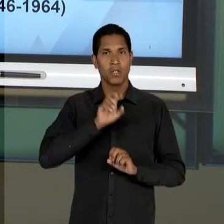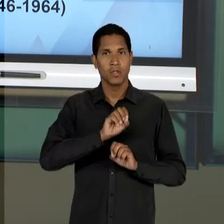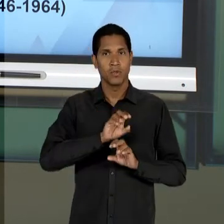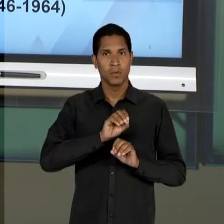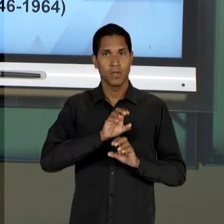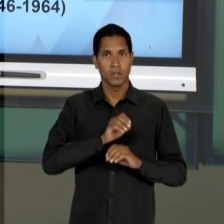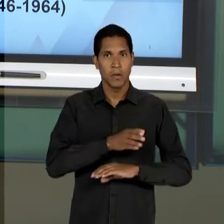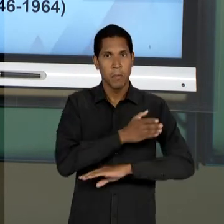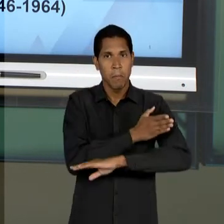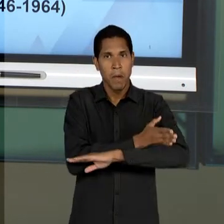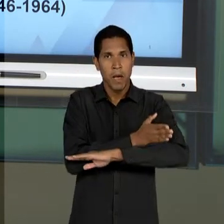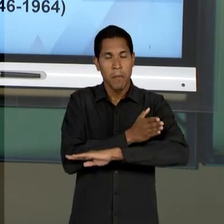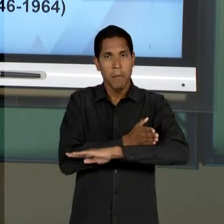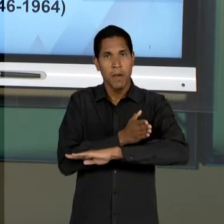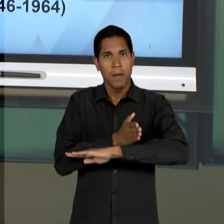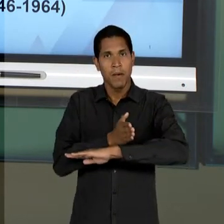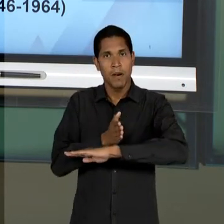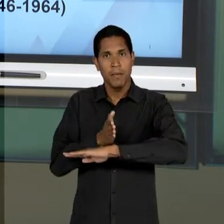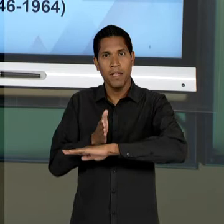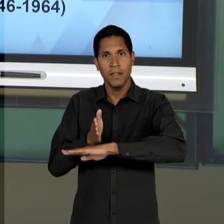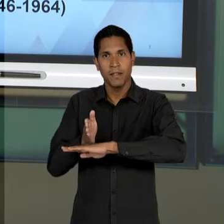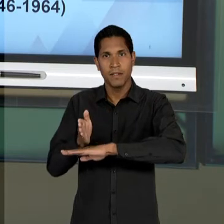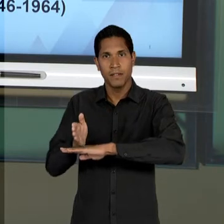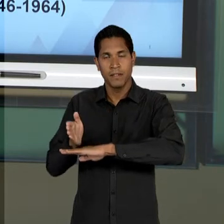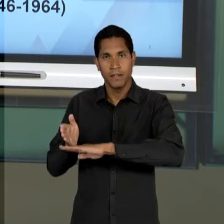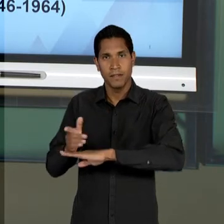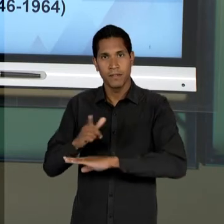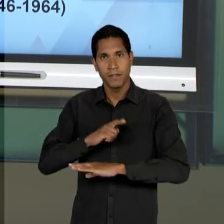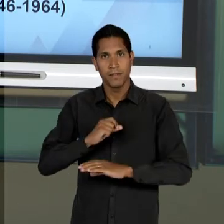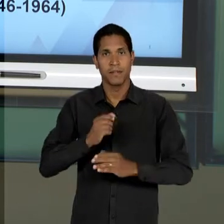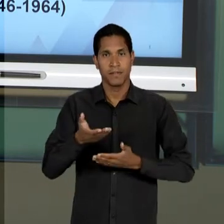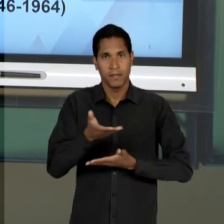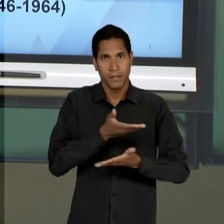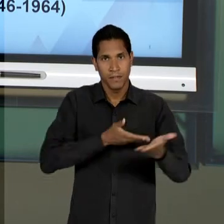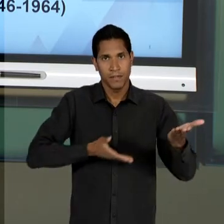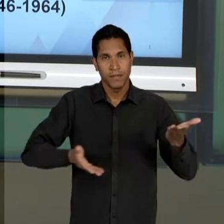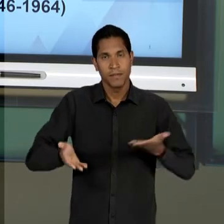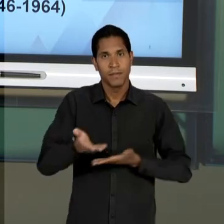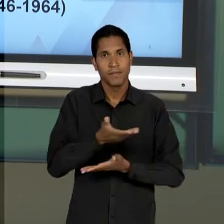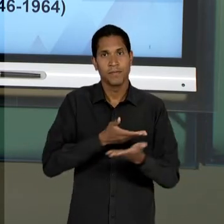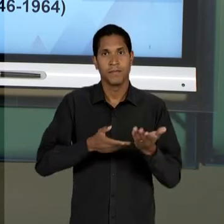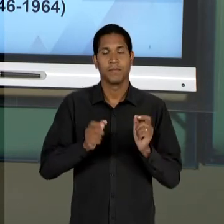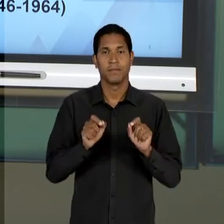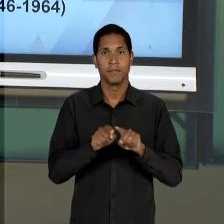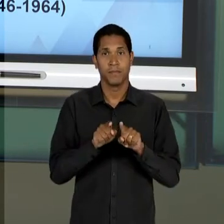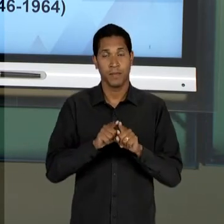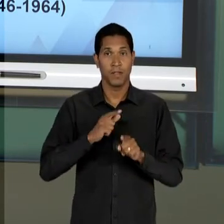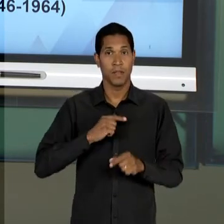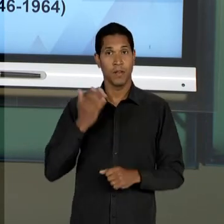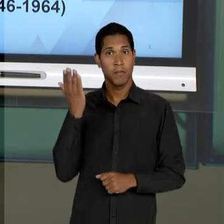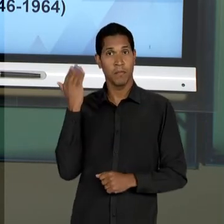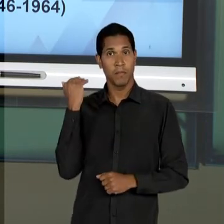"EMBRECADOS", SE RELACIONEM EXATAMENTE COM O QUE SE ANTECEDEU E O QUE LHE SUCEDE, ESPECIFICAMENTE